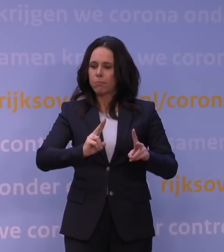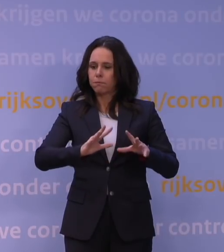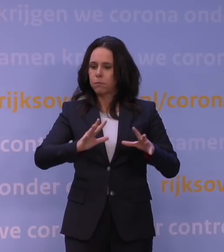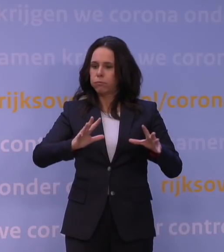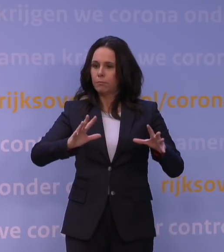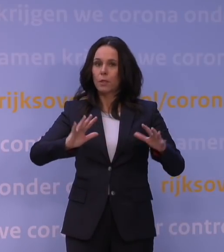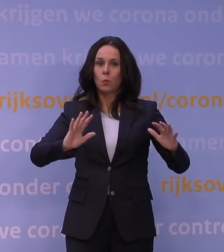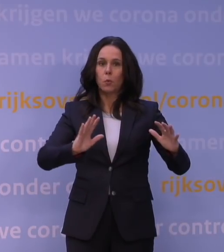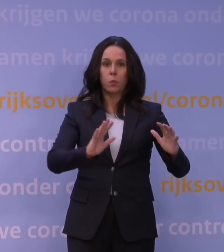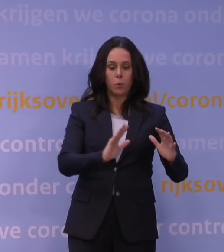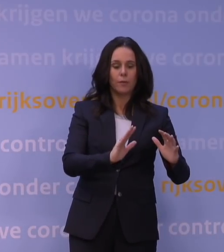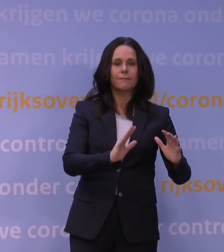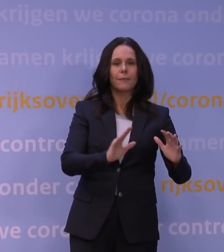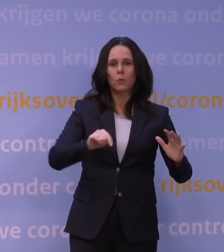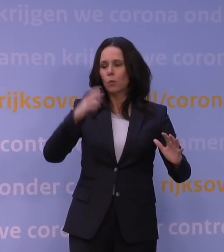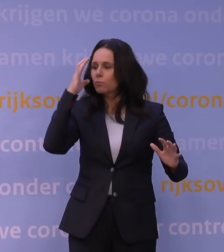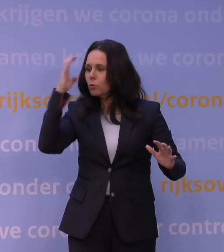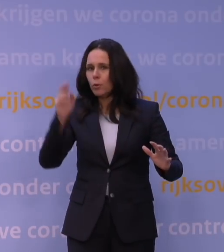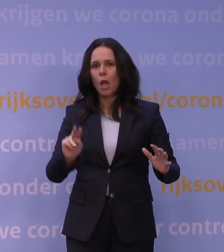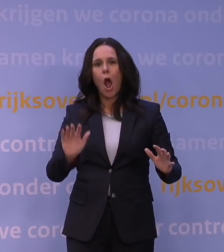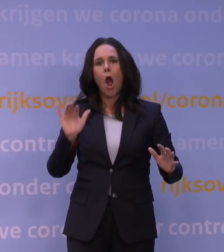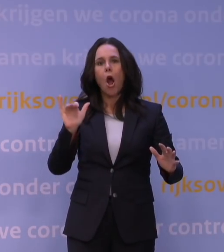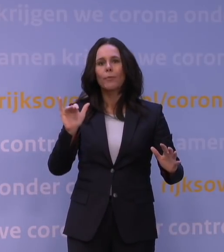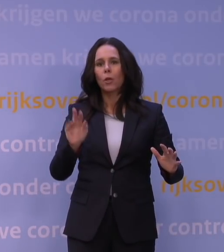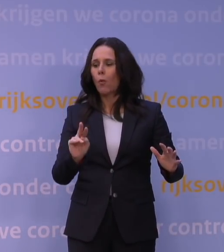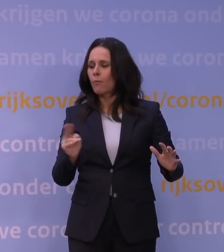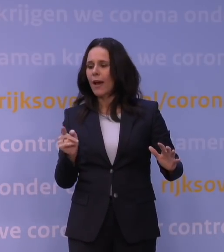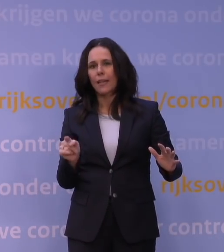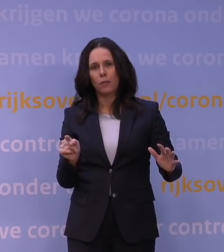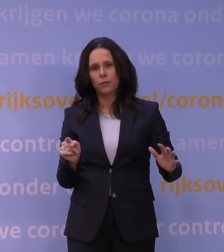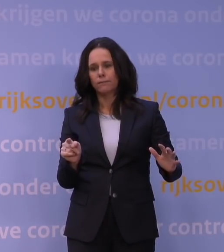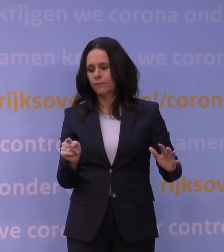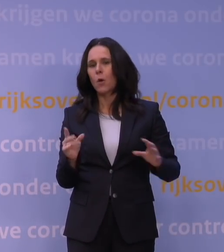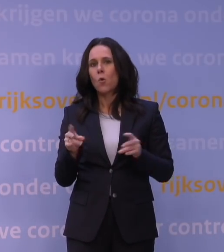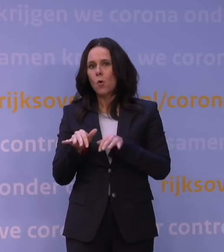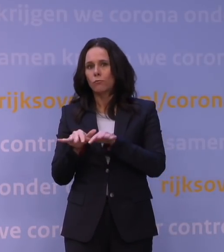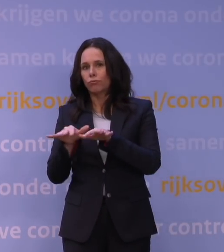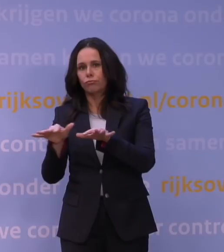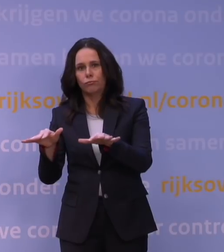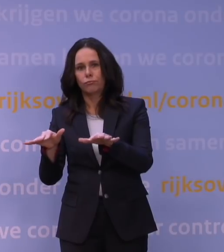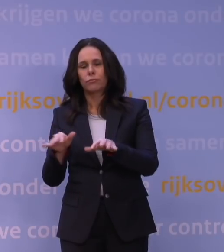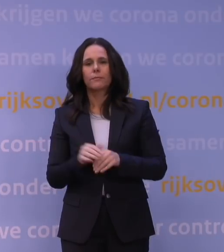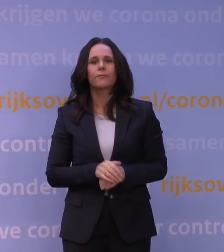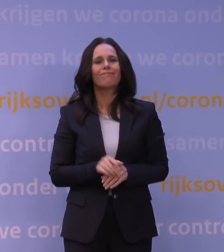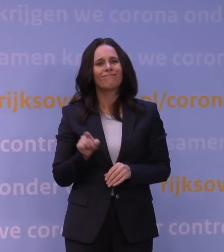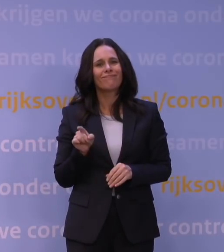maakt het zich zorgen over de omikron- variant en de opkomst ervan. Die variant zorgt momenteel nog maar